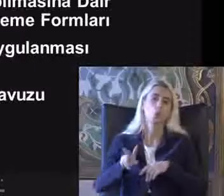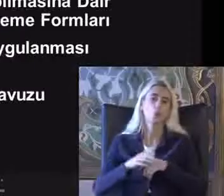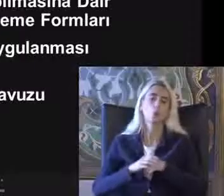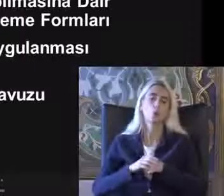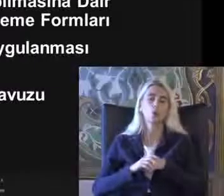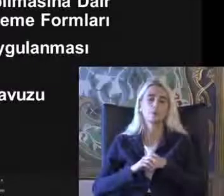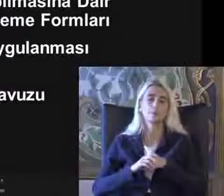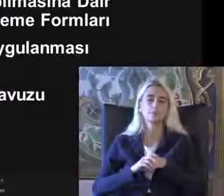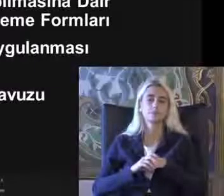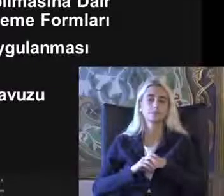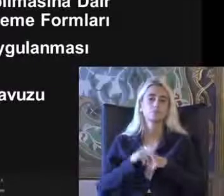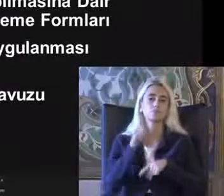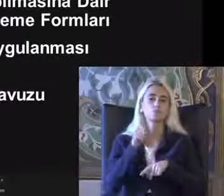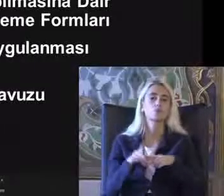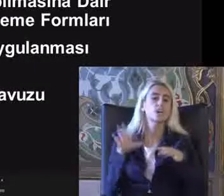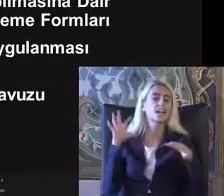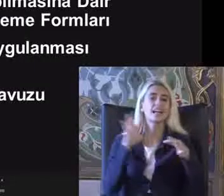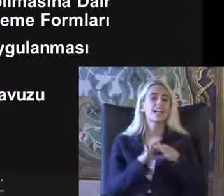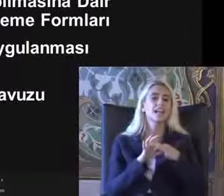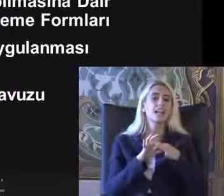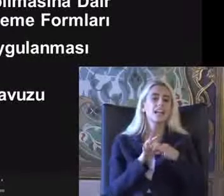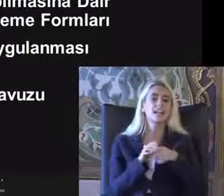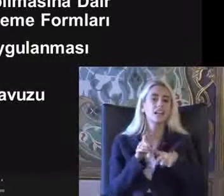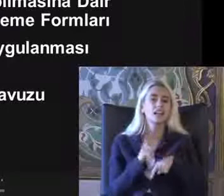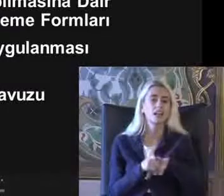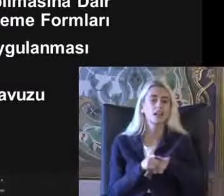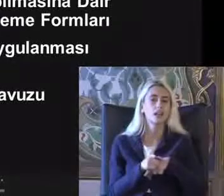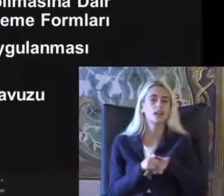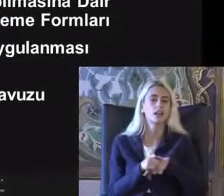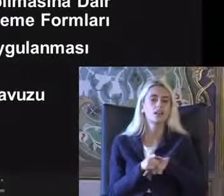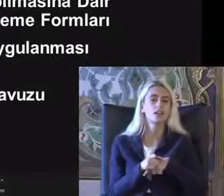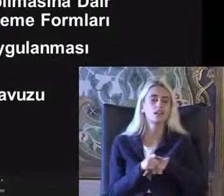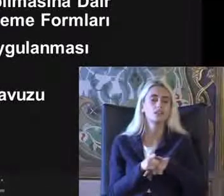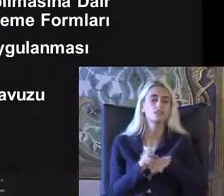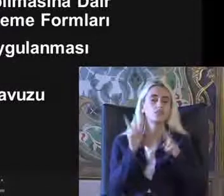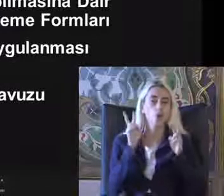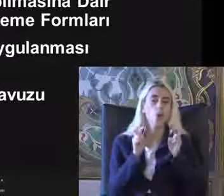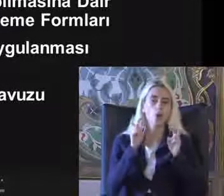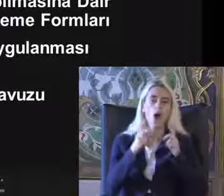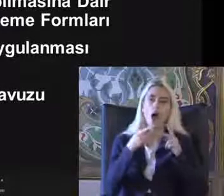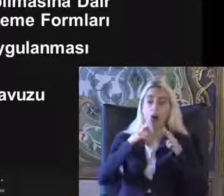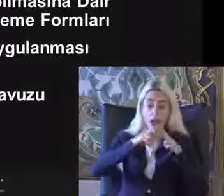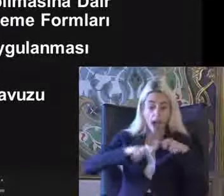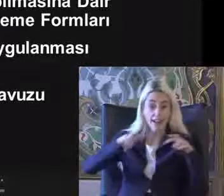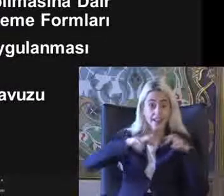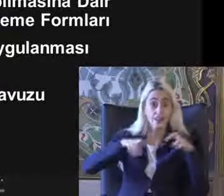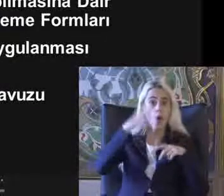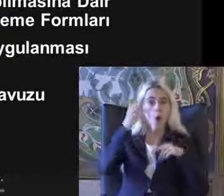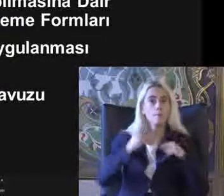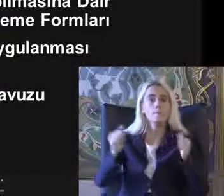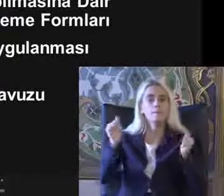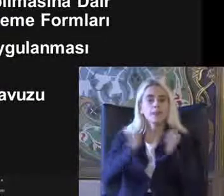Bununla ilgili mevzuat Oldukça Aslında ayrıntılı olmakla birlikte demin bahsettiğin